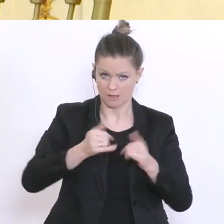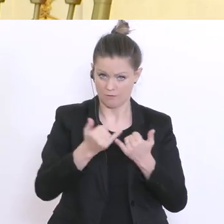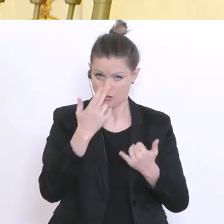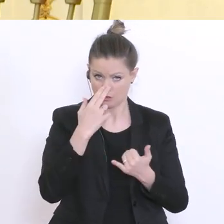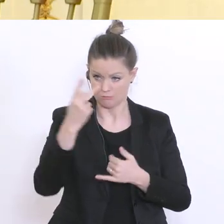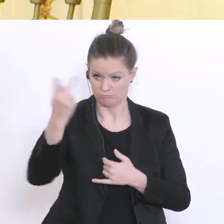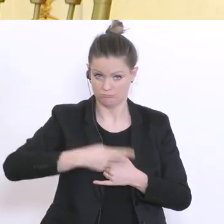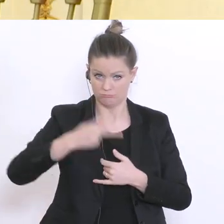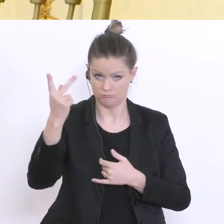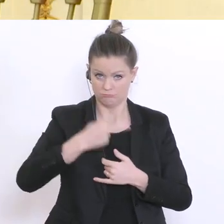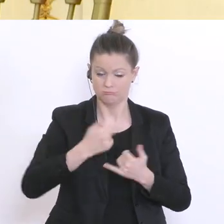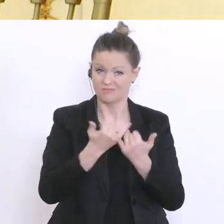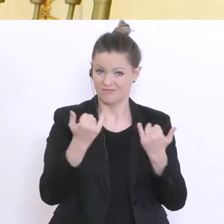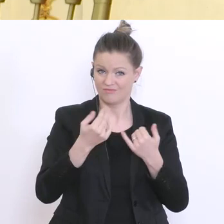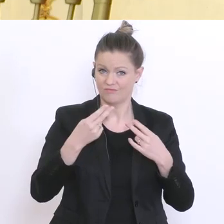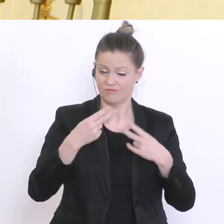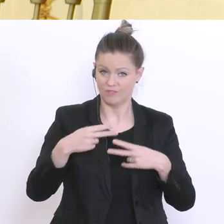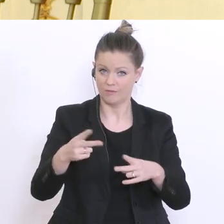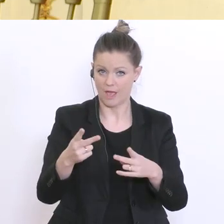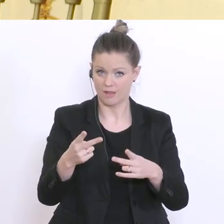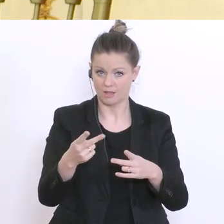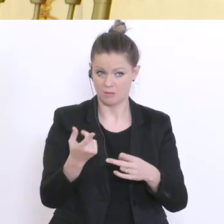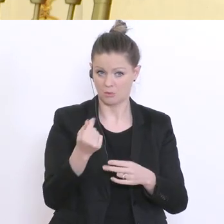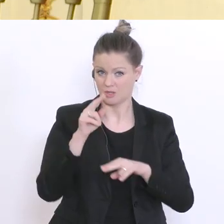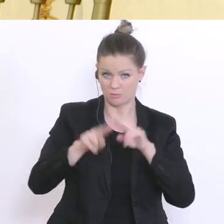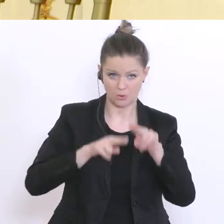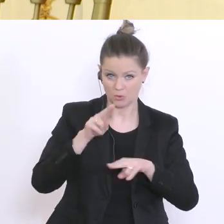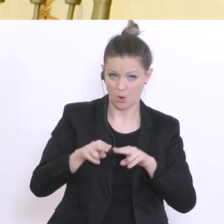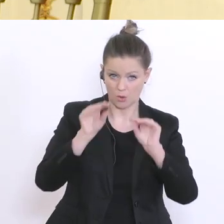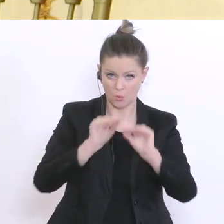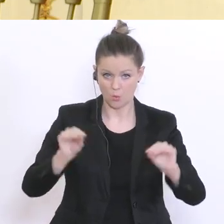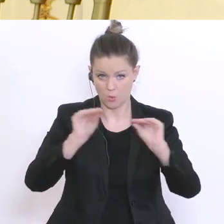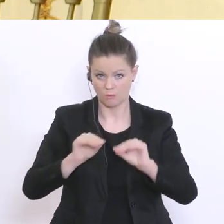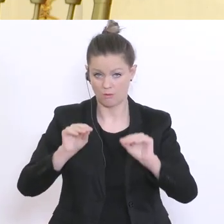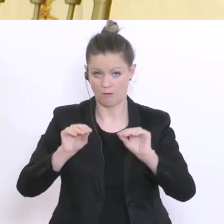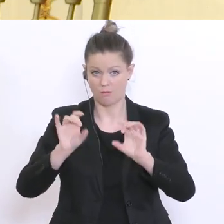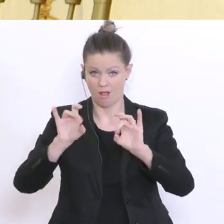Einrichtungen, keine Betreuung, keinen Unterricht, keine Lehrveranstaltungen mehr geben wird vor dem